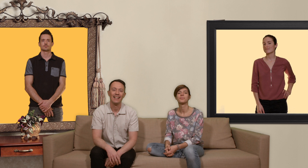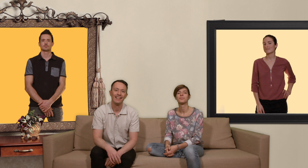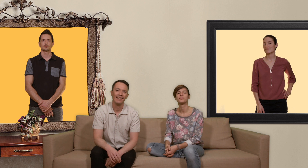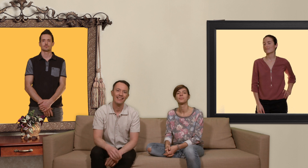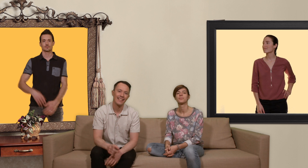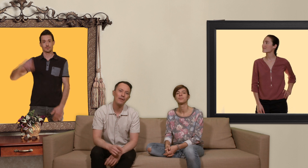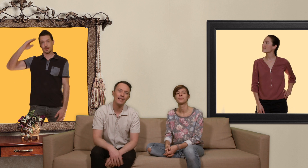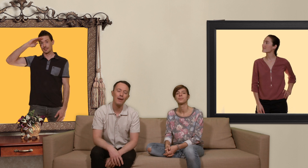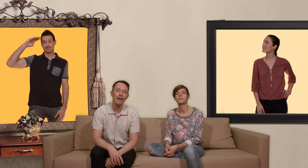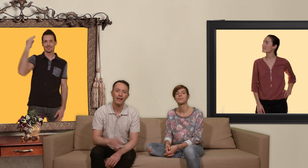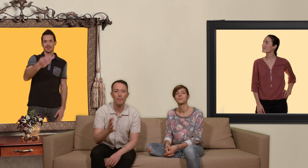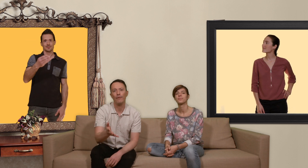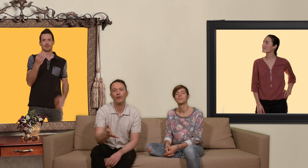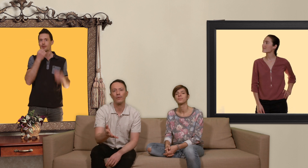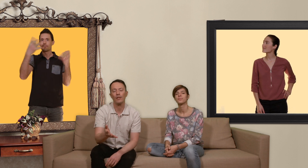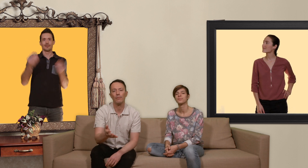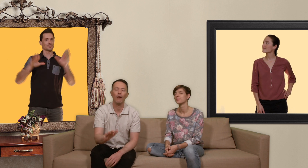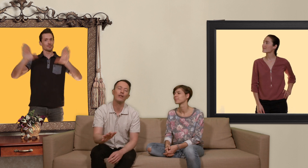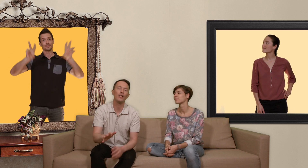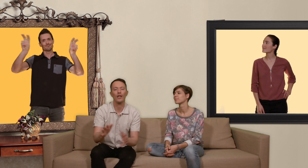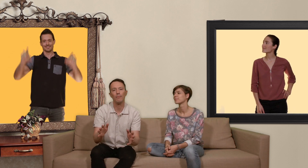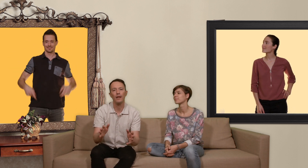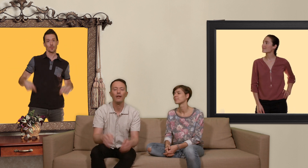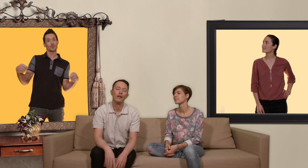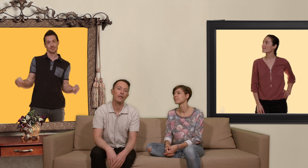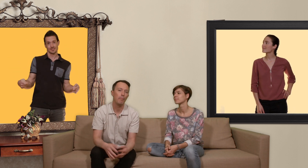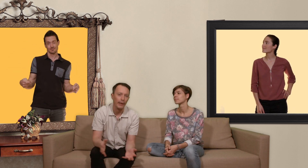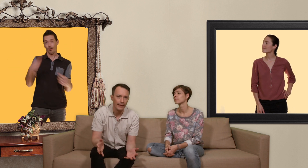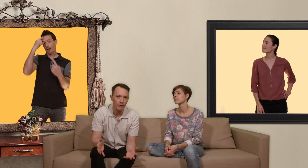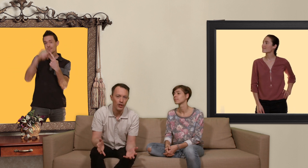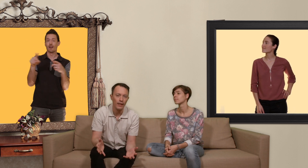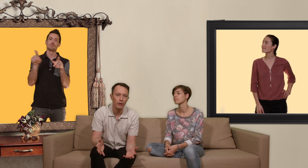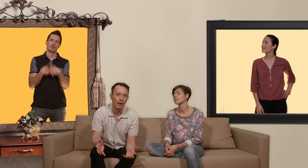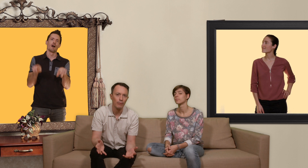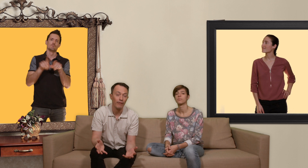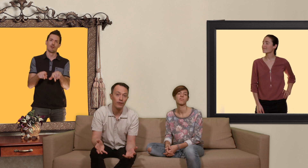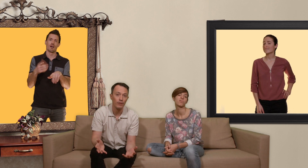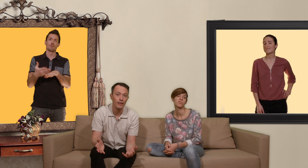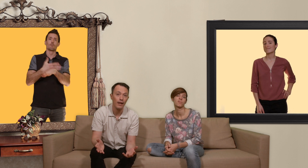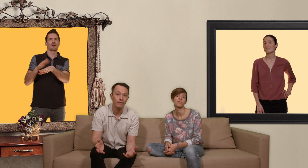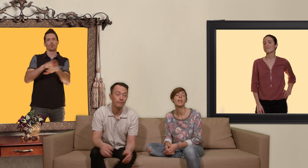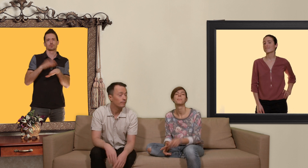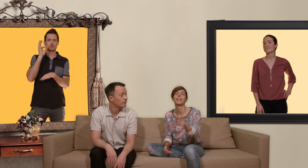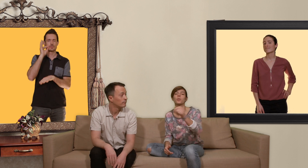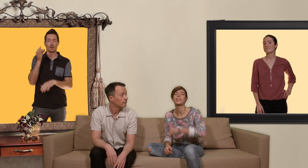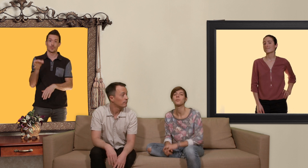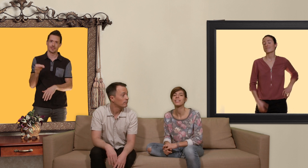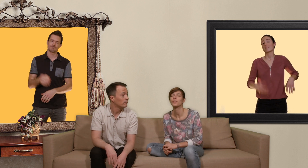salut les slibards et bienvenue dans ton slip ok je l'admets c'est pas très original de parler de prévention sida mais contrairement à ce qui se fait